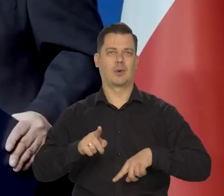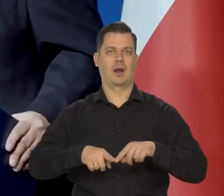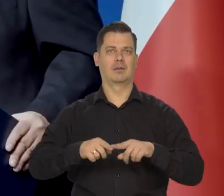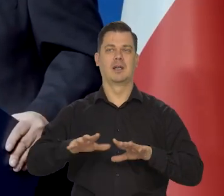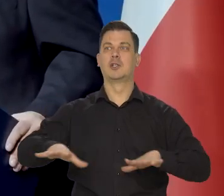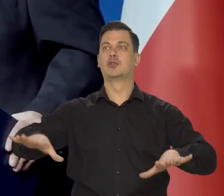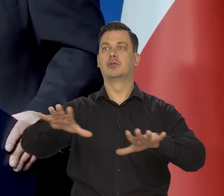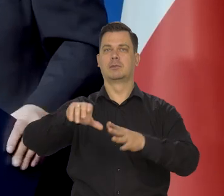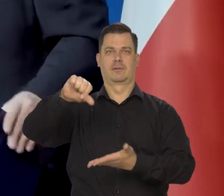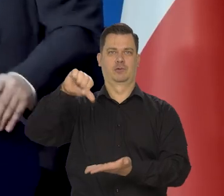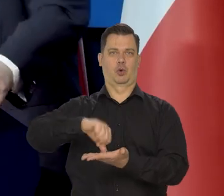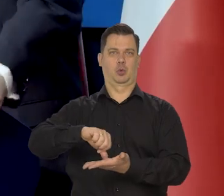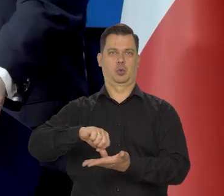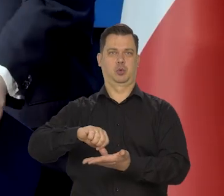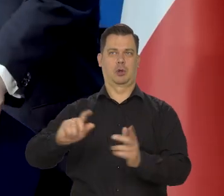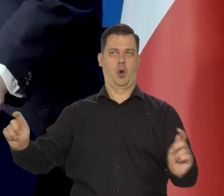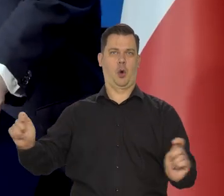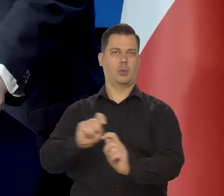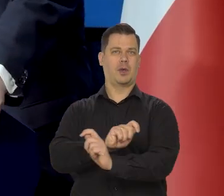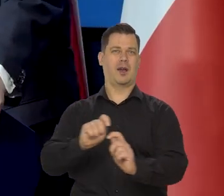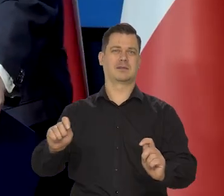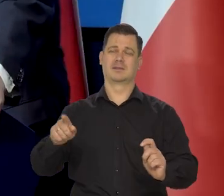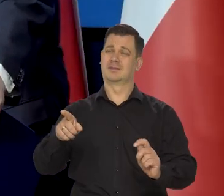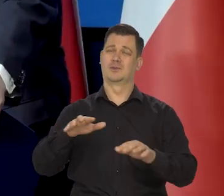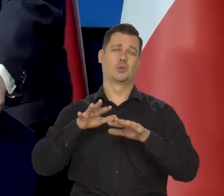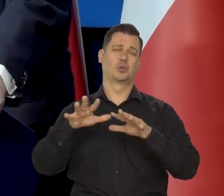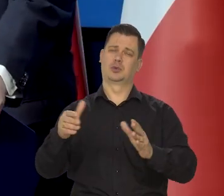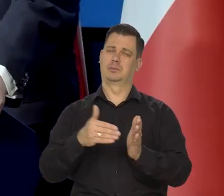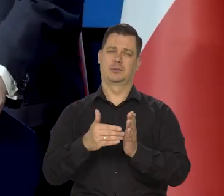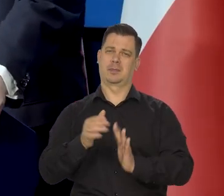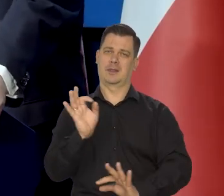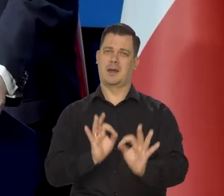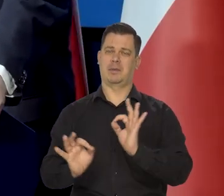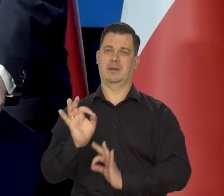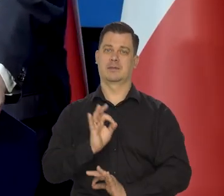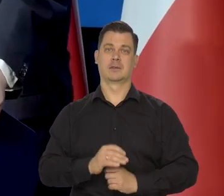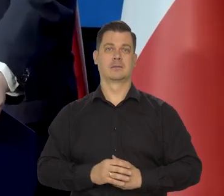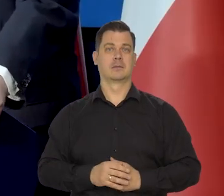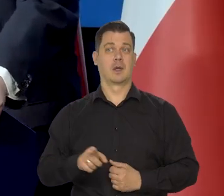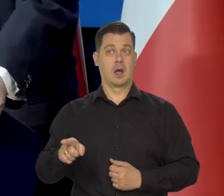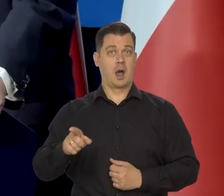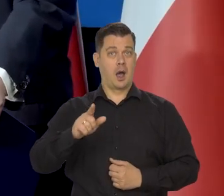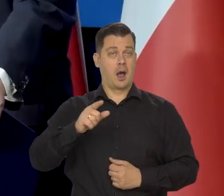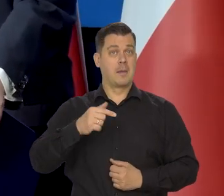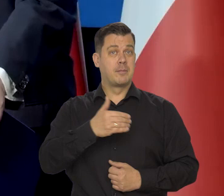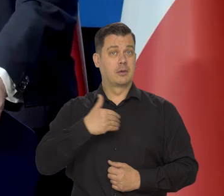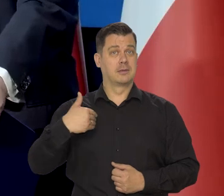dobrze położony komunikacyjnie i tak dalej. No ale długa droga przed nimi oczywiście. My tą drogą już przeszliśmy.